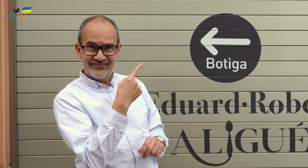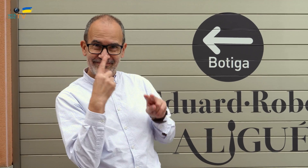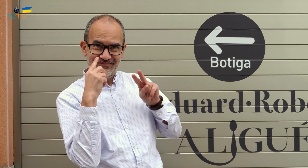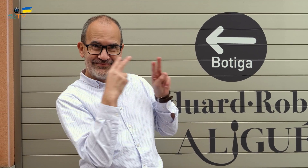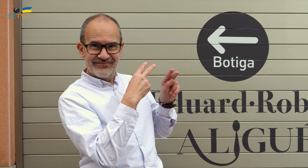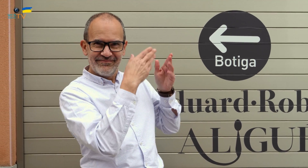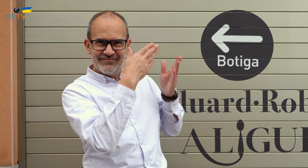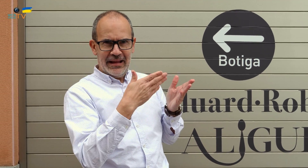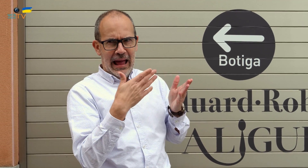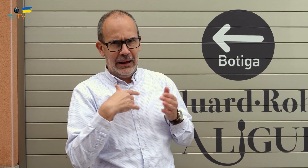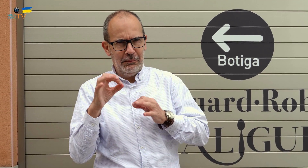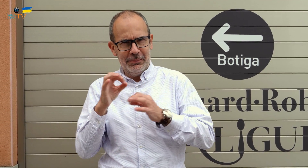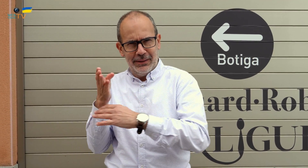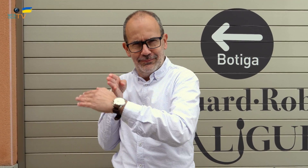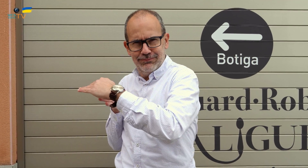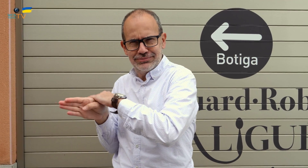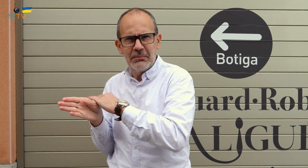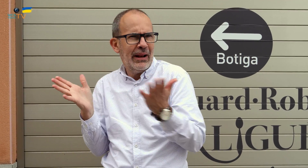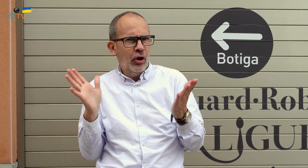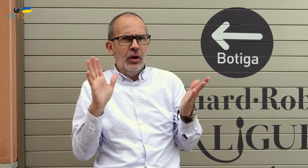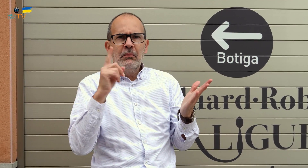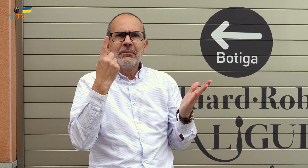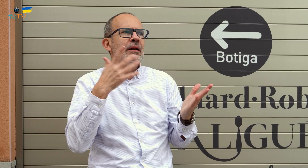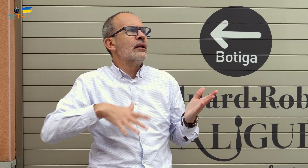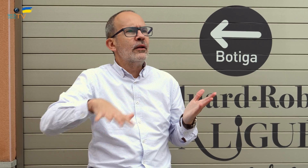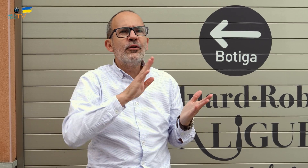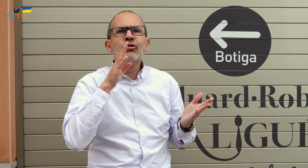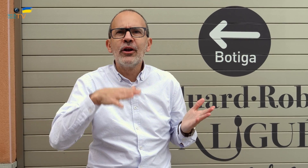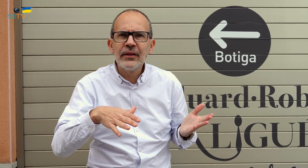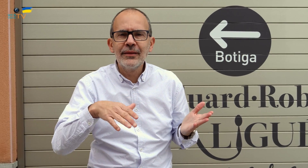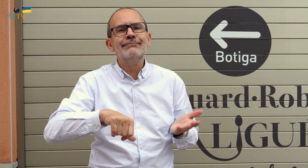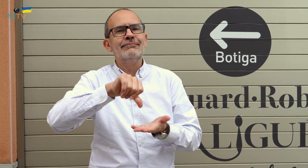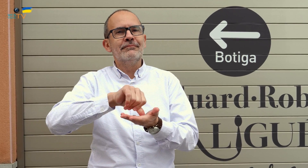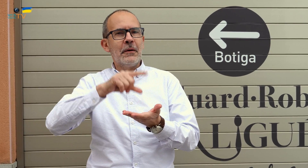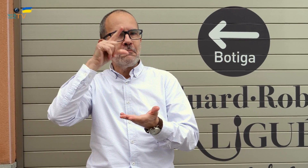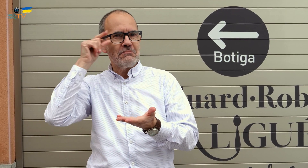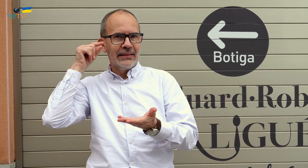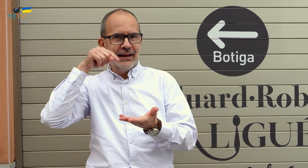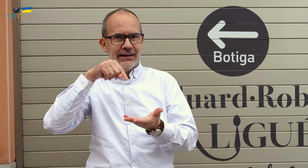Lo habéis visto. Estamos listos para entrar. Pero, en primer lugar, deciros que nos encontramos en Manresa,